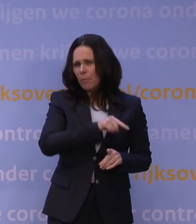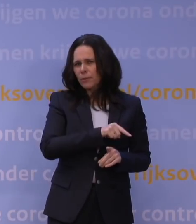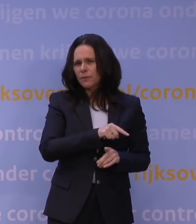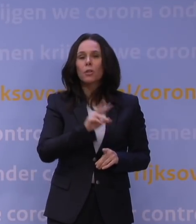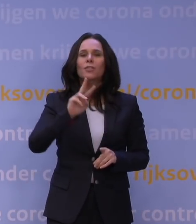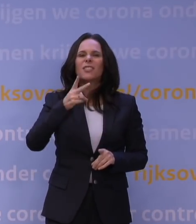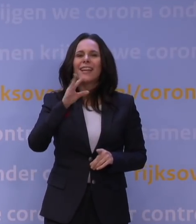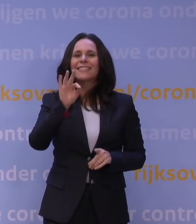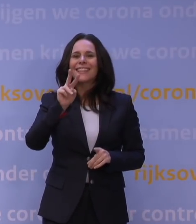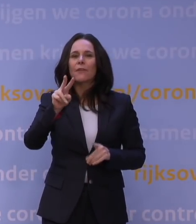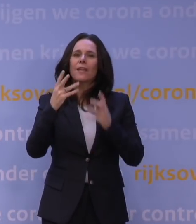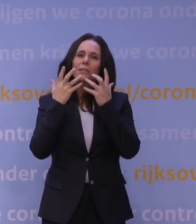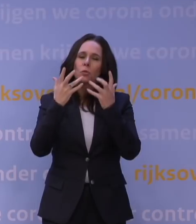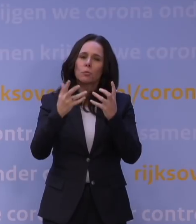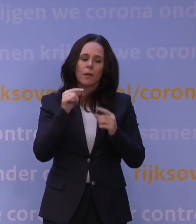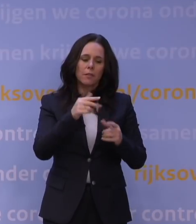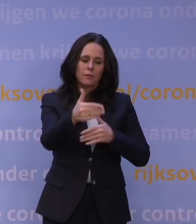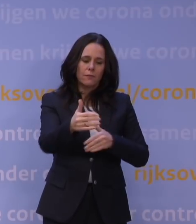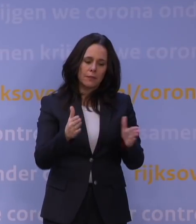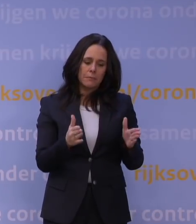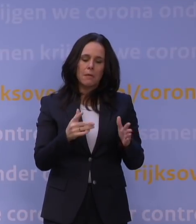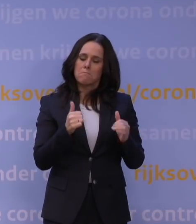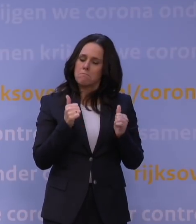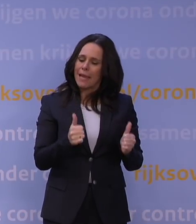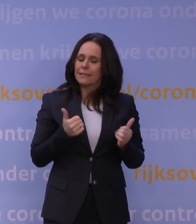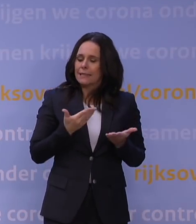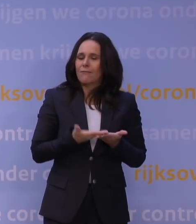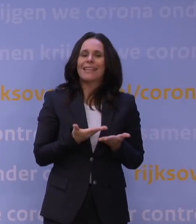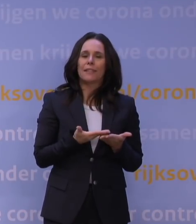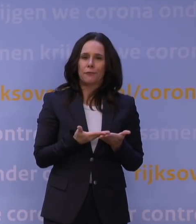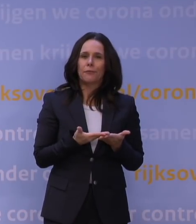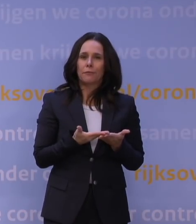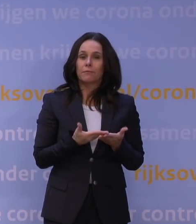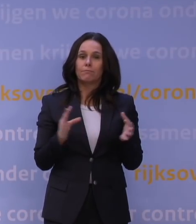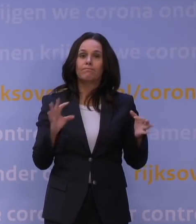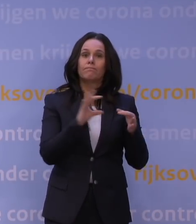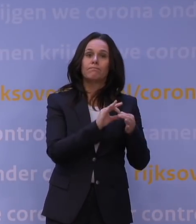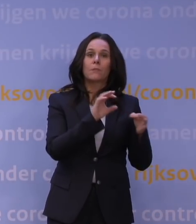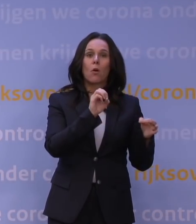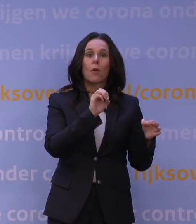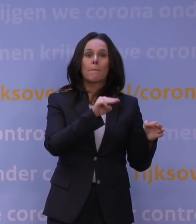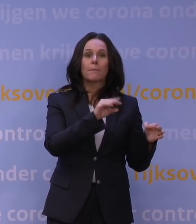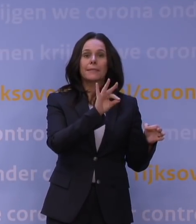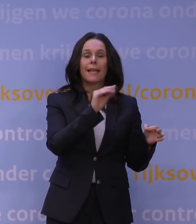dat dat pakket hier het meest effectief is en aansluit op het OMT-advies. Waarbij we wel daarin verwerkt hebben, de 'lessons learned',